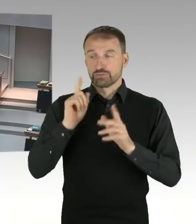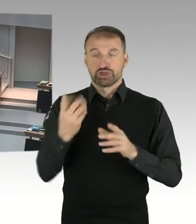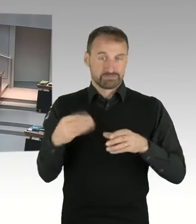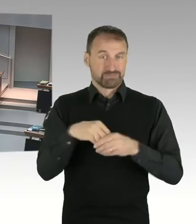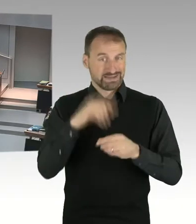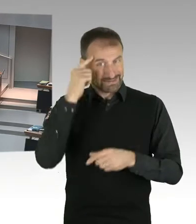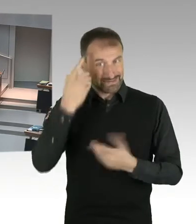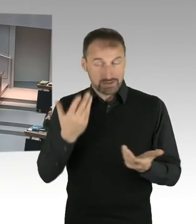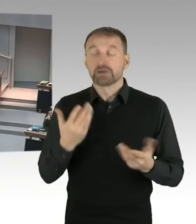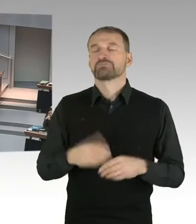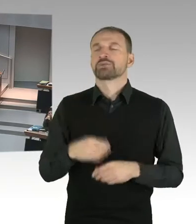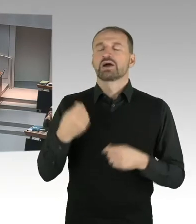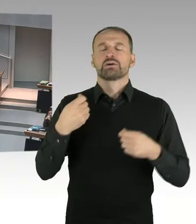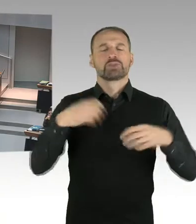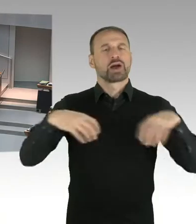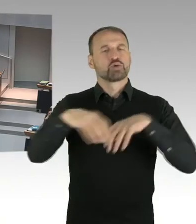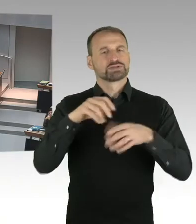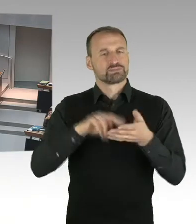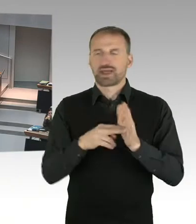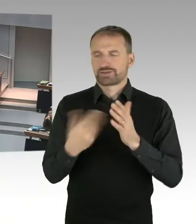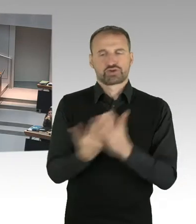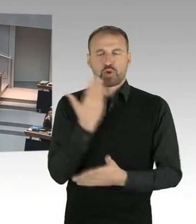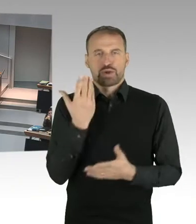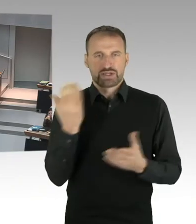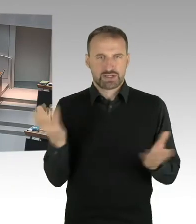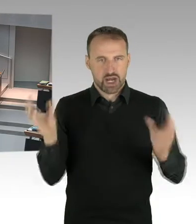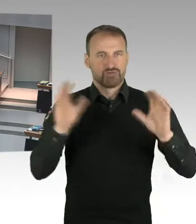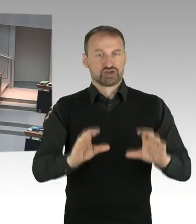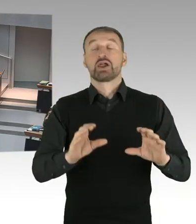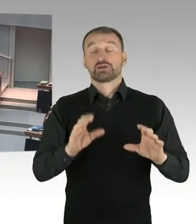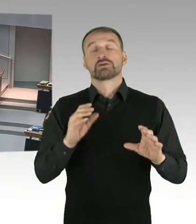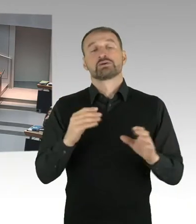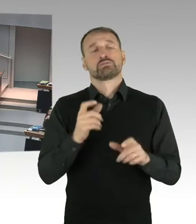Es hat im Sommer ein, nachdem die unter Schutzstellung des Areal Checkpoint Charlie